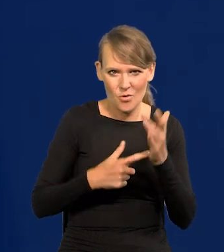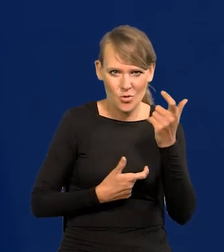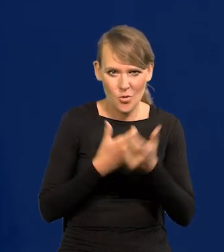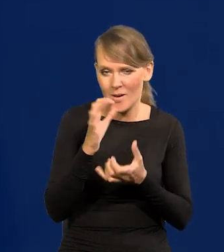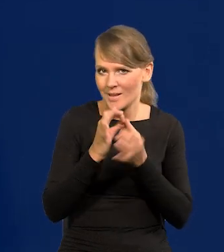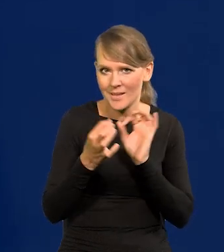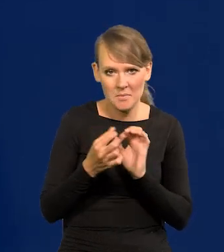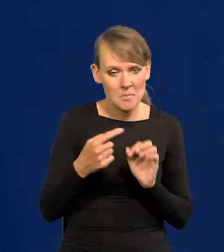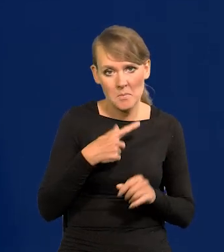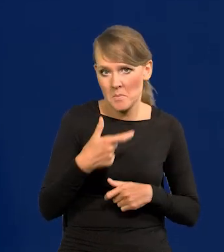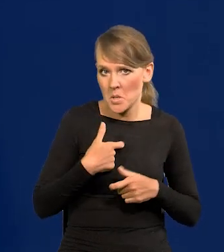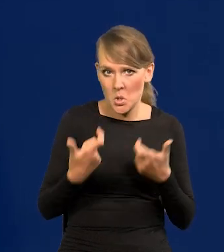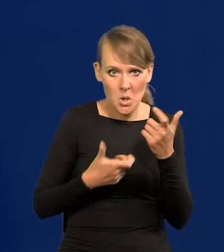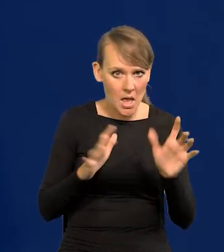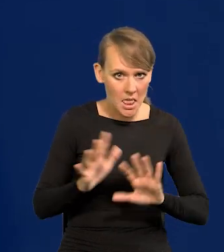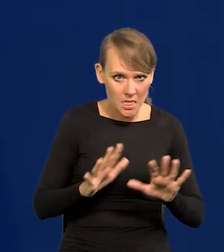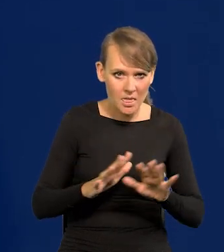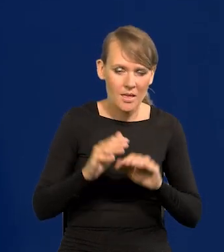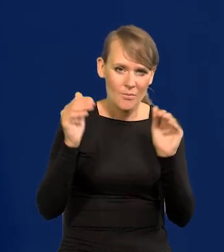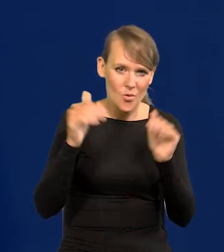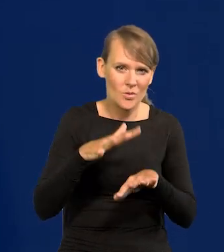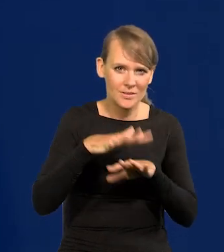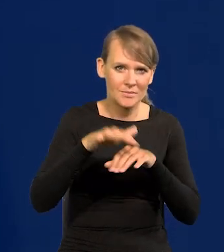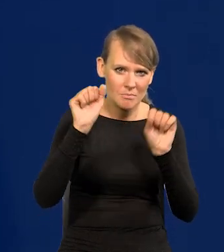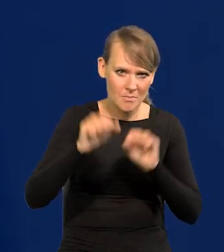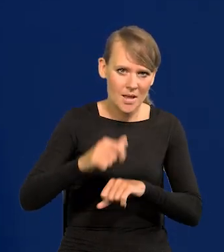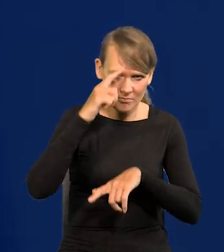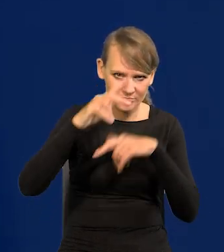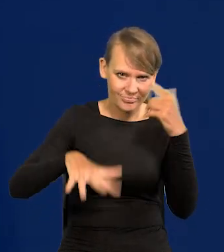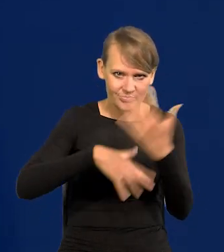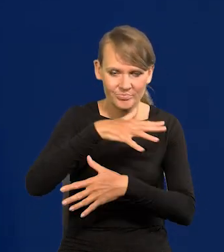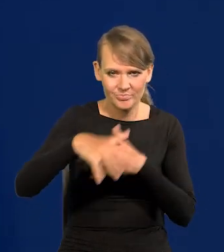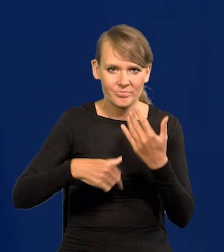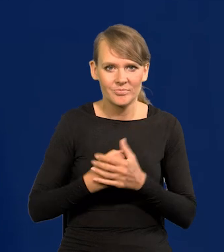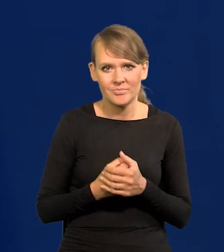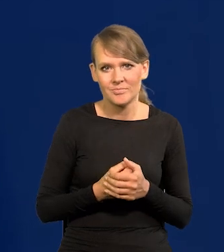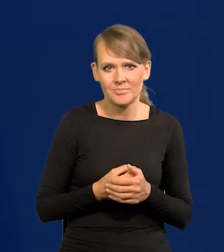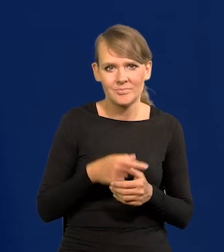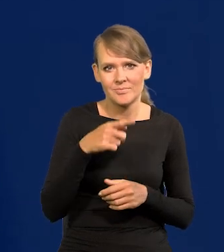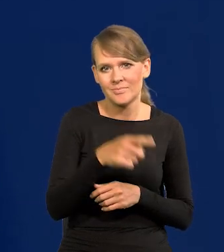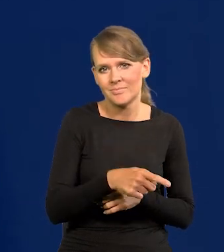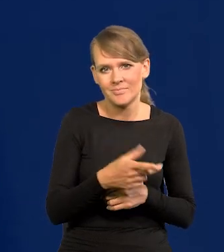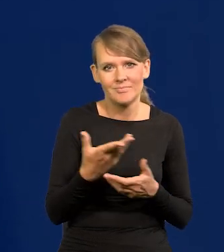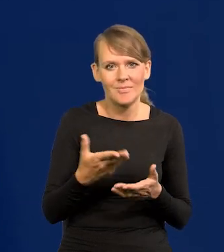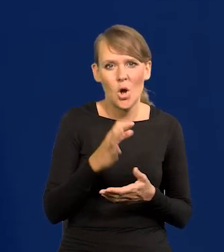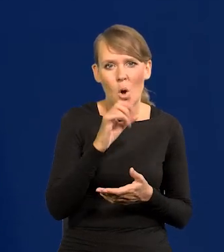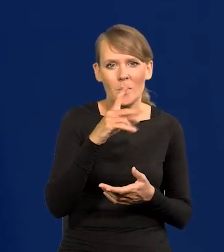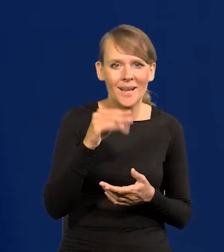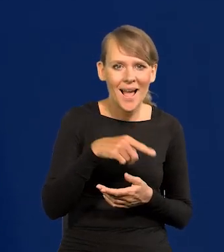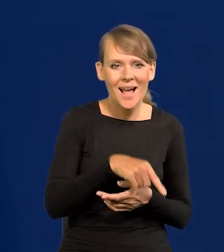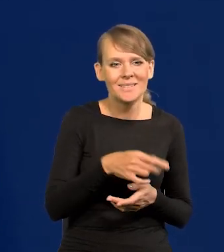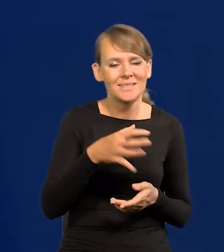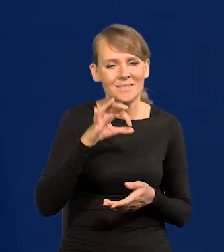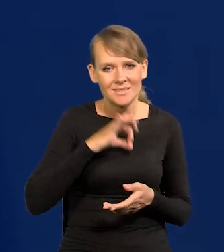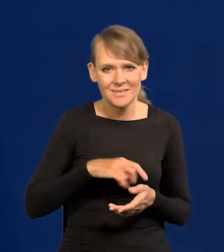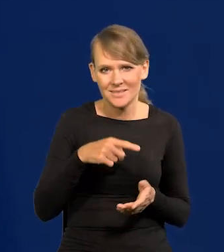Gdybyśmy tego nie zrobili, to powstałby zamęt w systemie bankowym, załamanie się rentowności obligacji i tak dalej, i tak dalej.